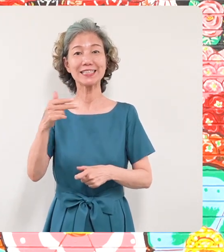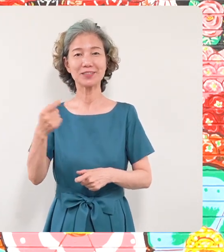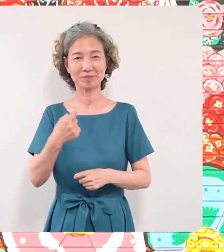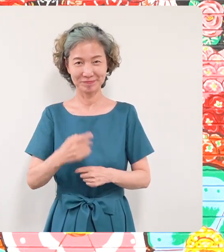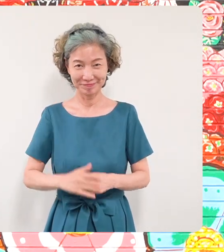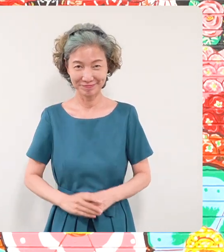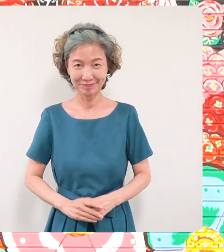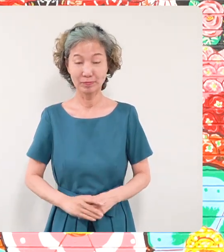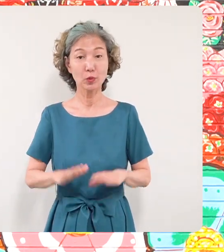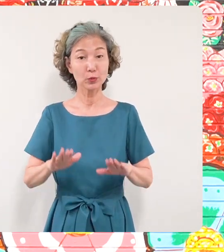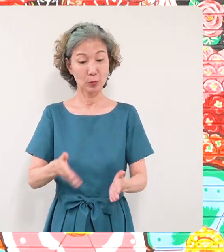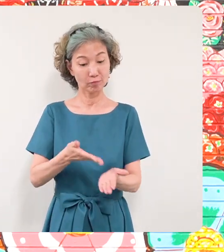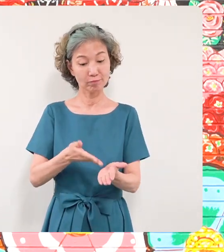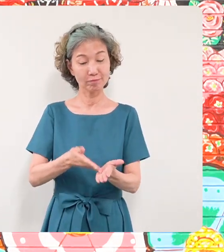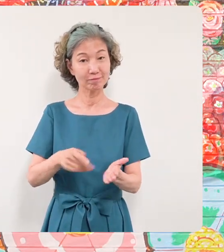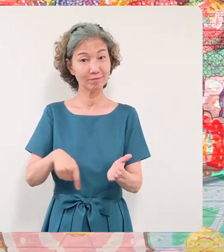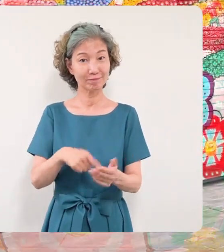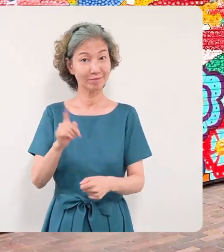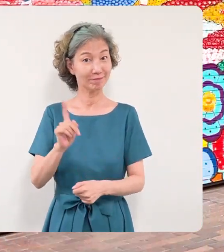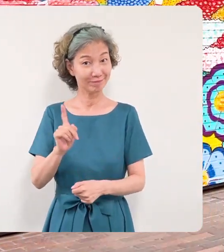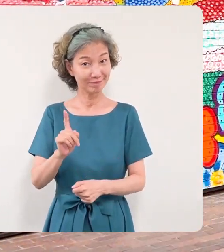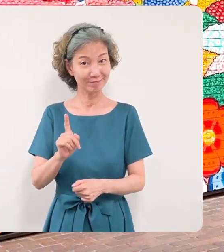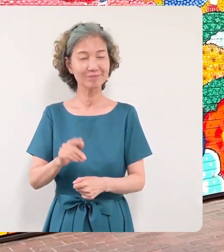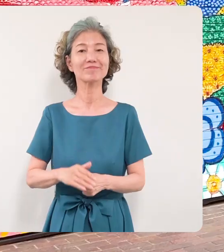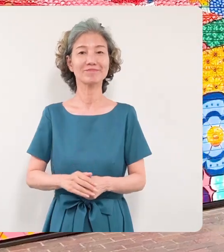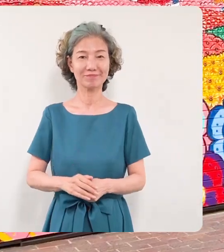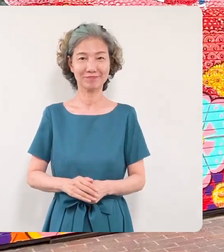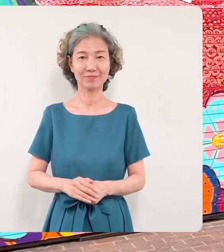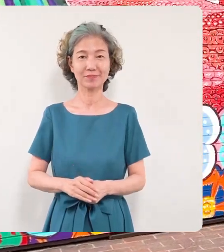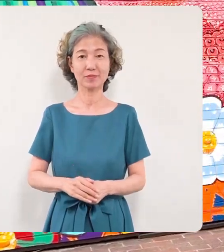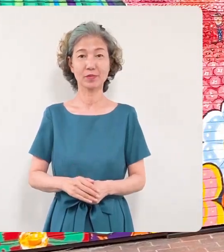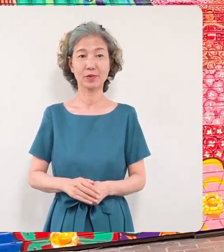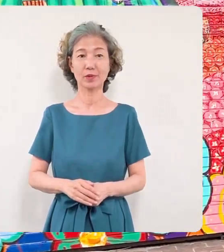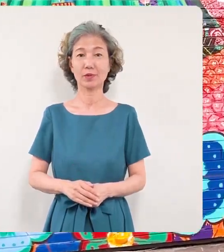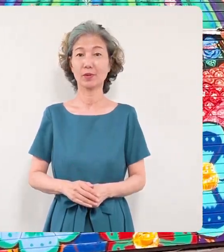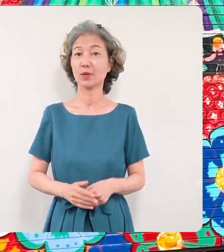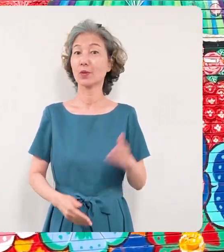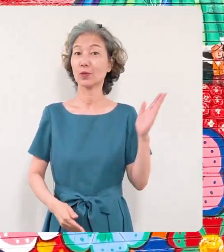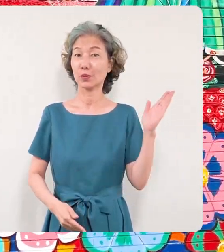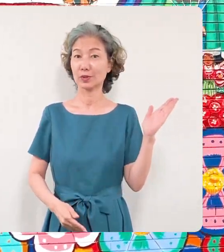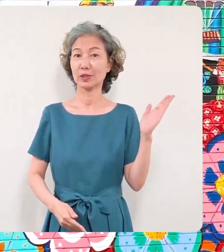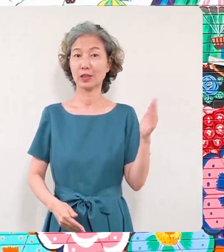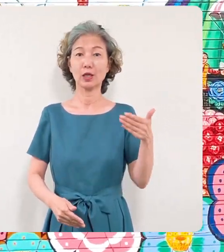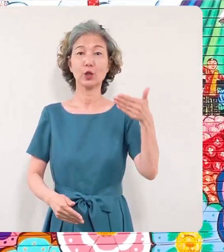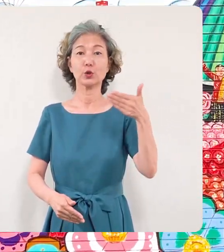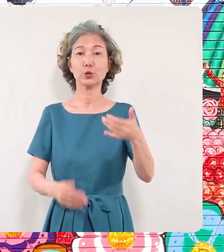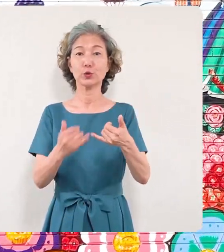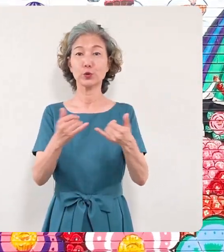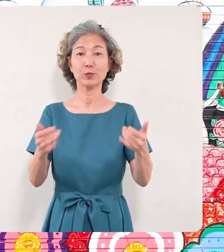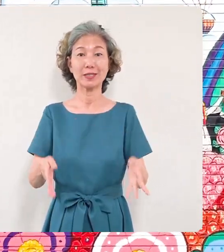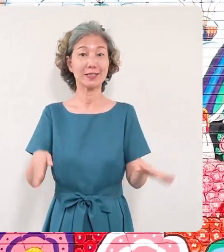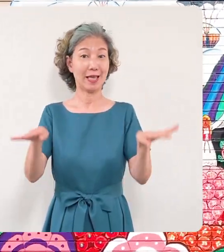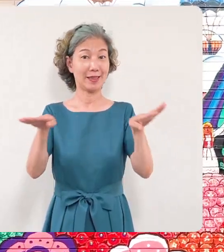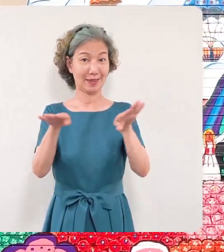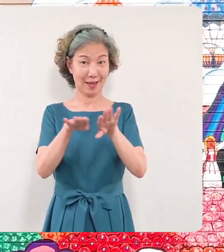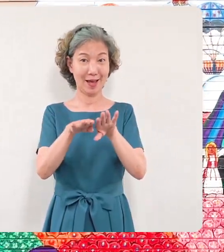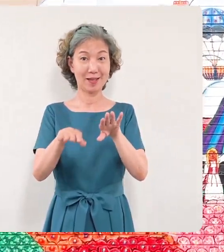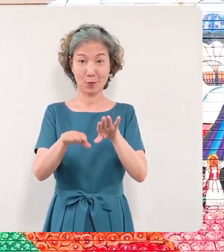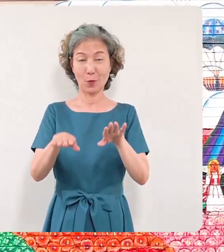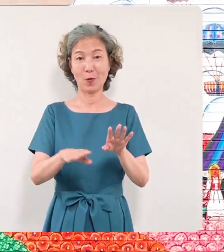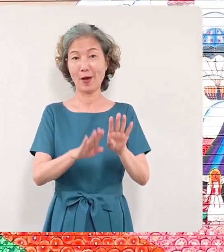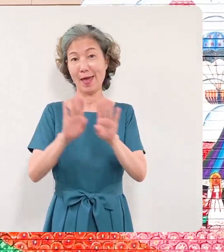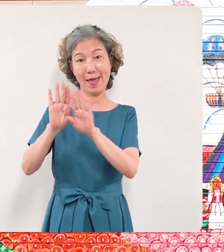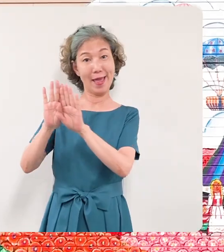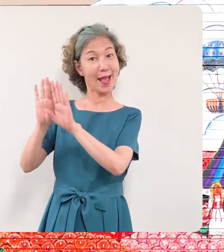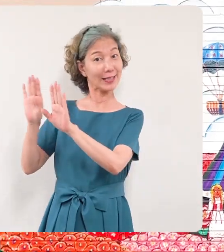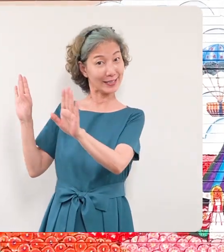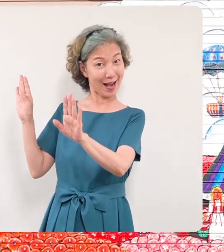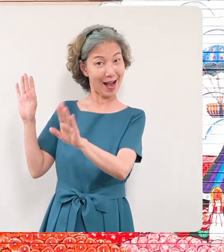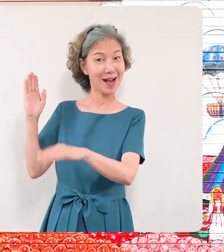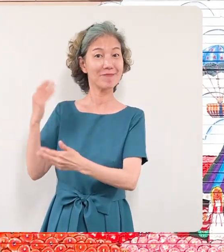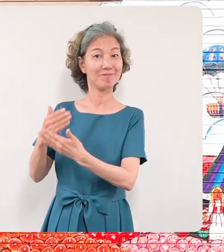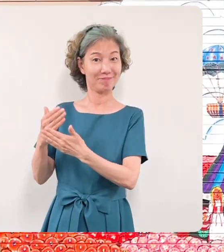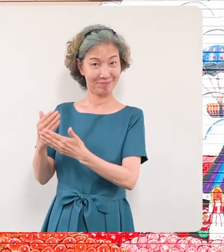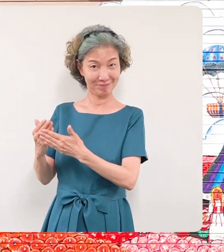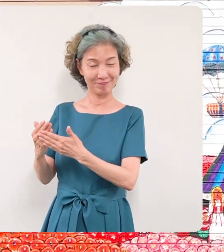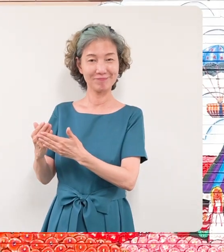本日はこちらの区民センターの 平和の壁画とその制作をされました